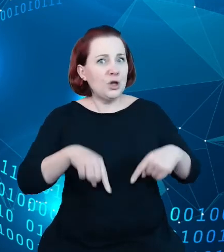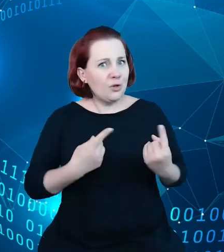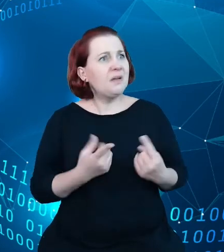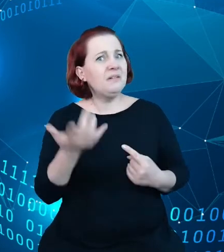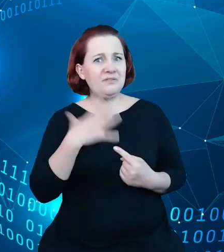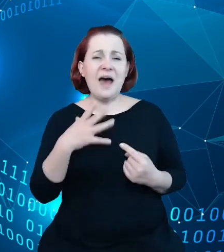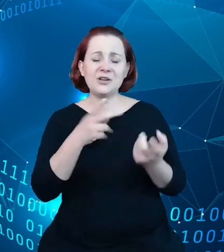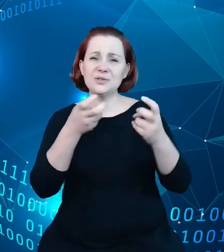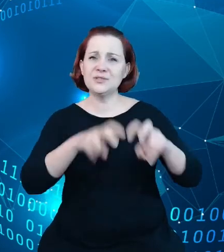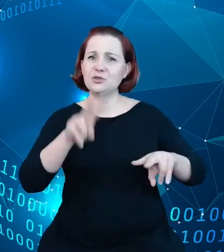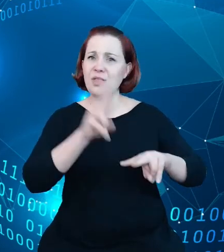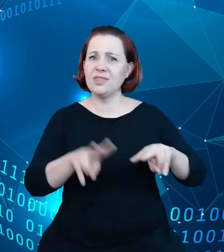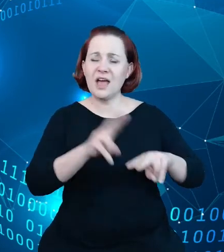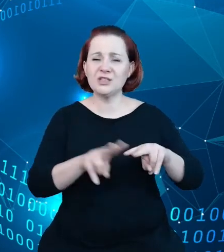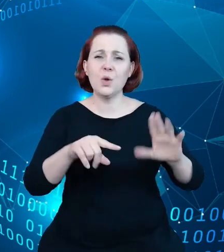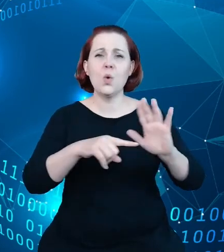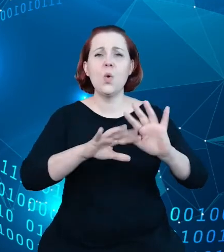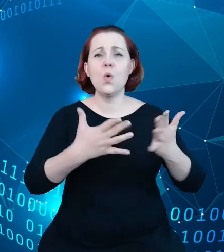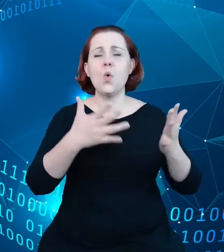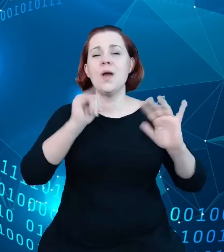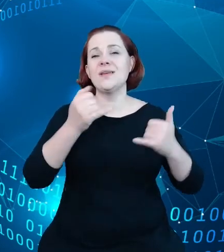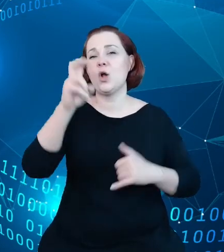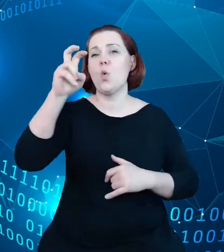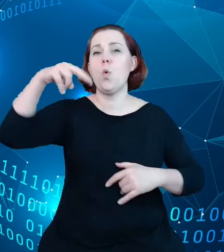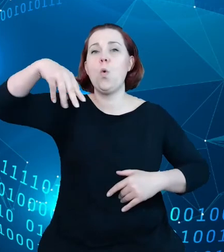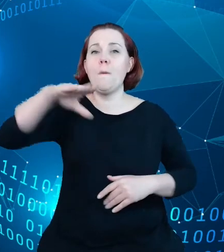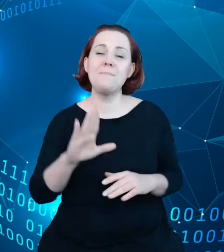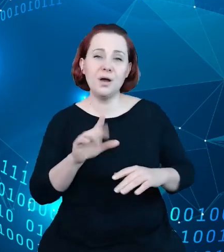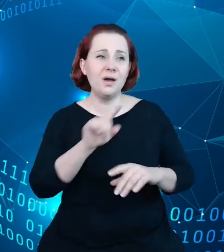takim hubem zbierającym te informacje w jedną całość i to jest to.